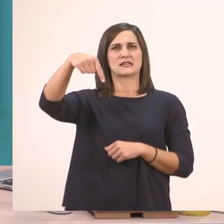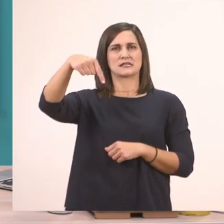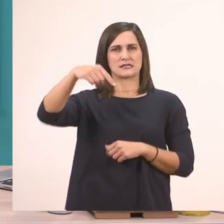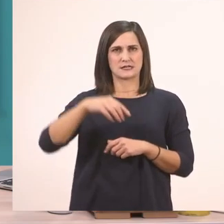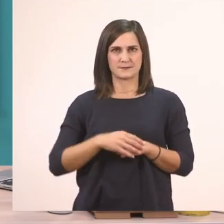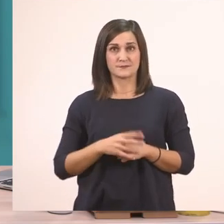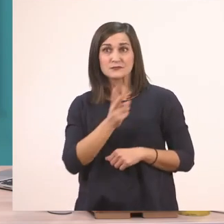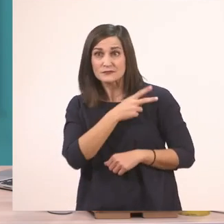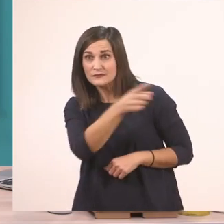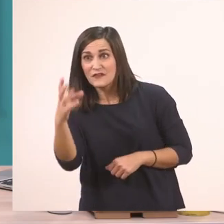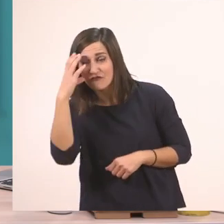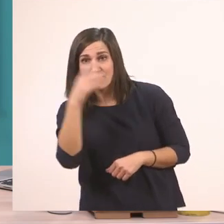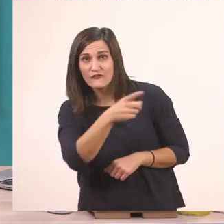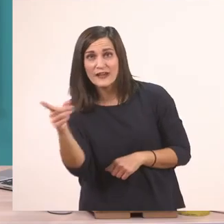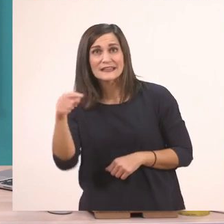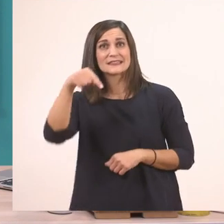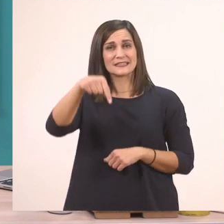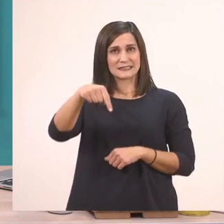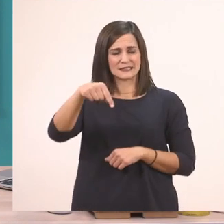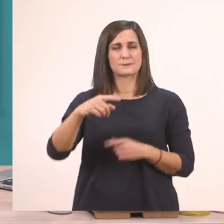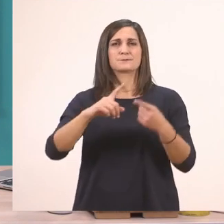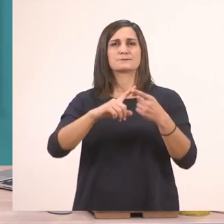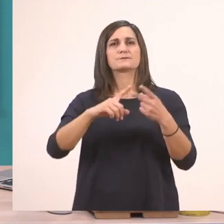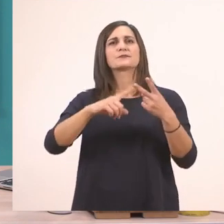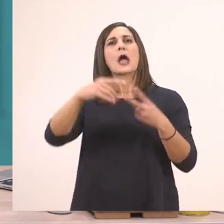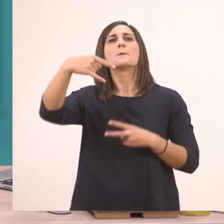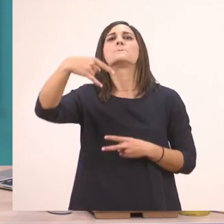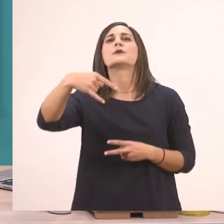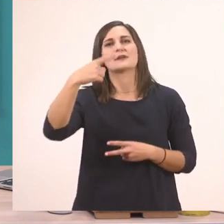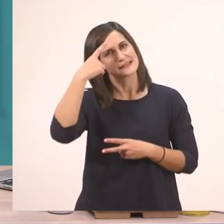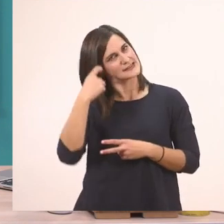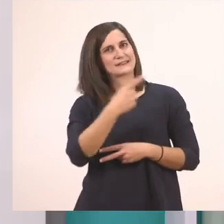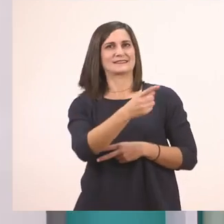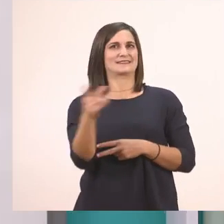Σωστά; Έχουμε μάθει το π - παπί.